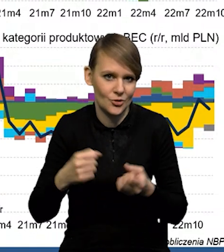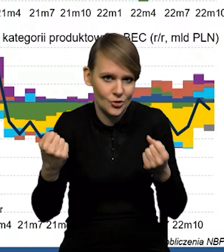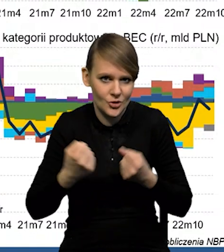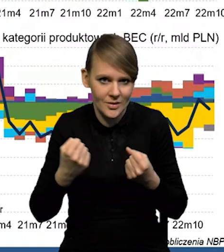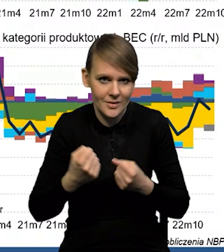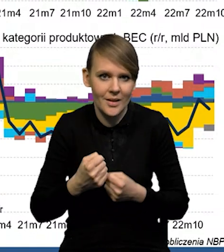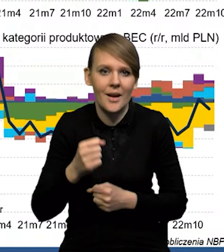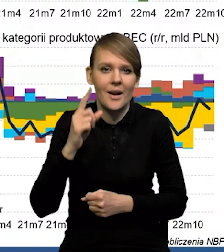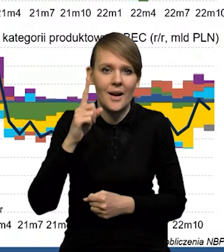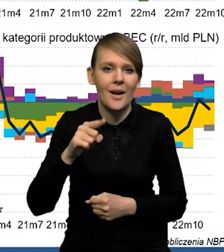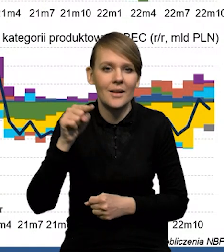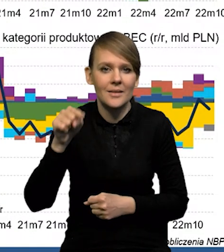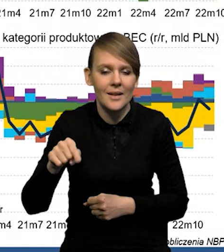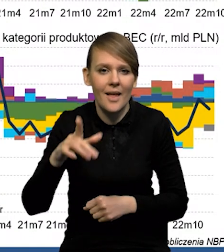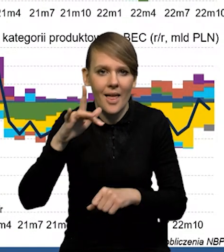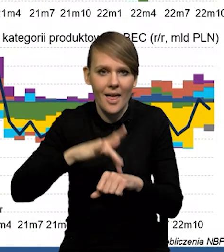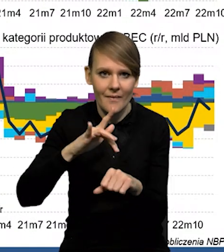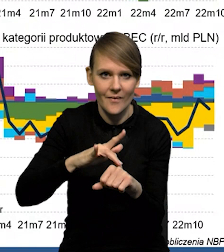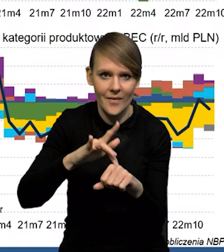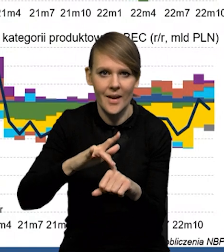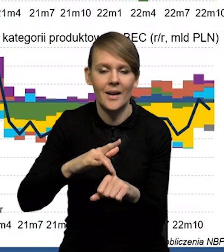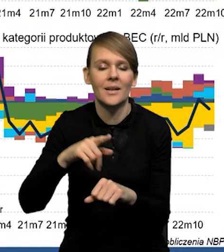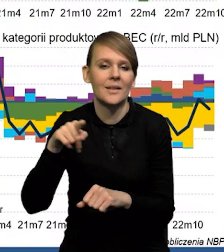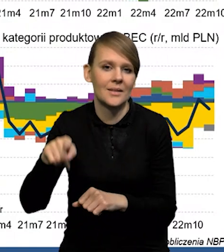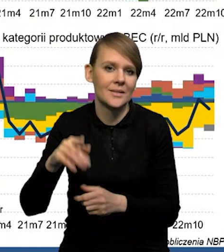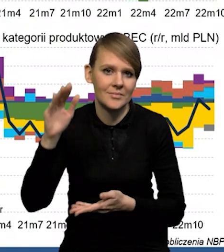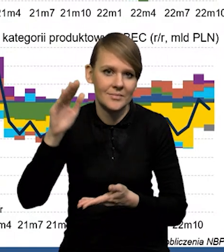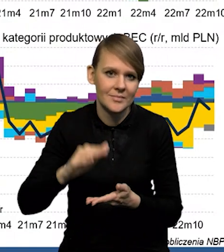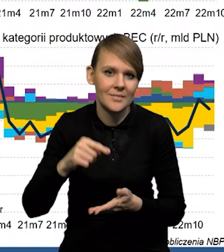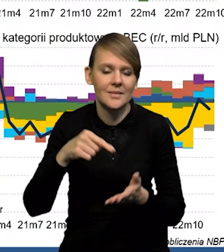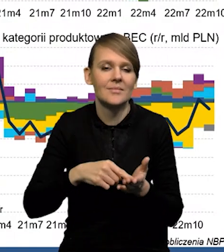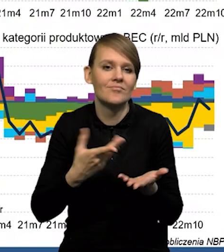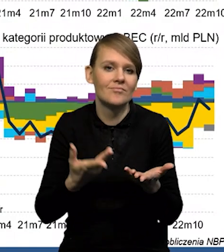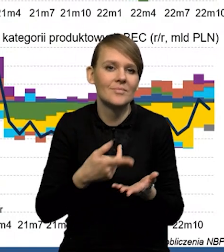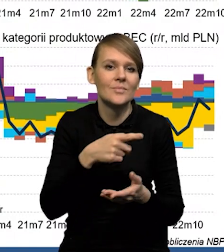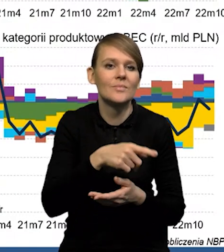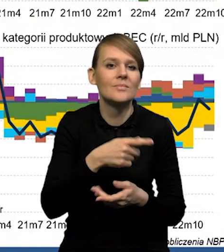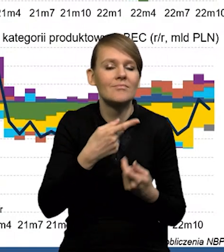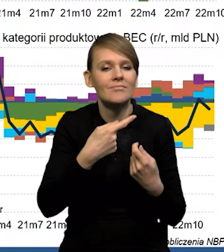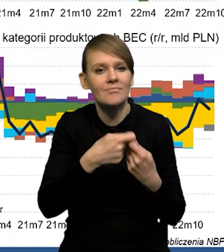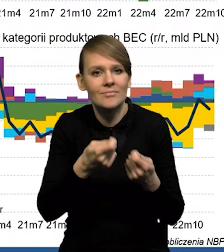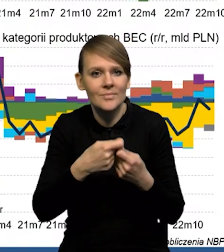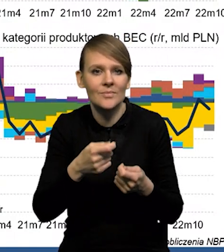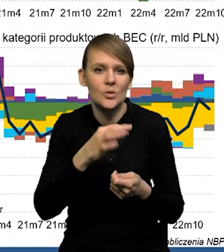ale tam po prostu wygasają w dużym stopniu efekty bazy związane ze wzrostami cen surowców, czy w ogóle ze wzrostami cen w handlu zagranicznym.